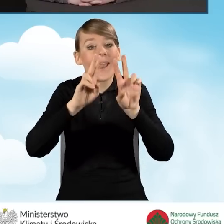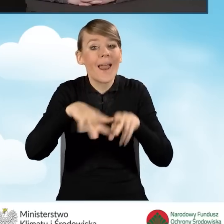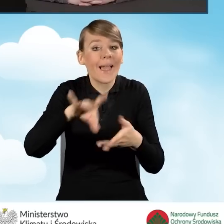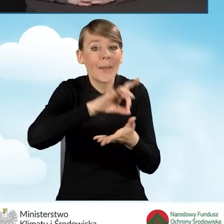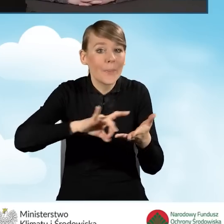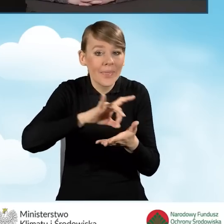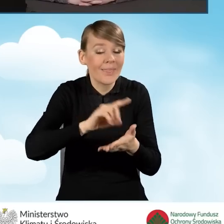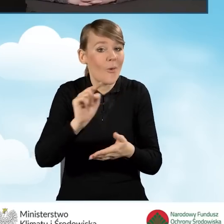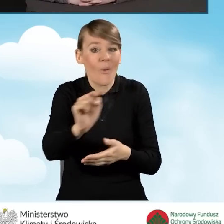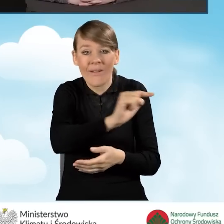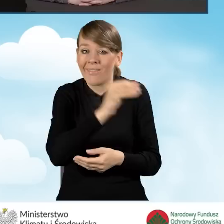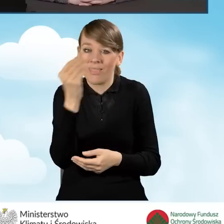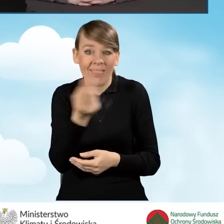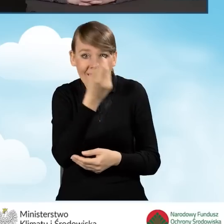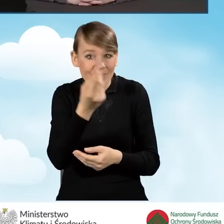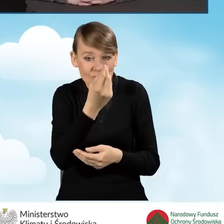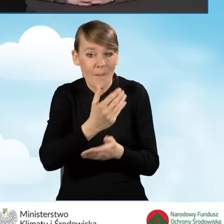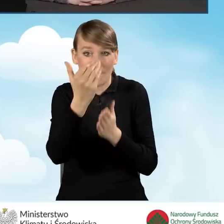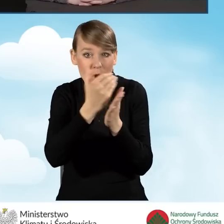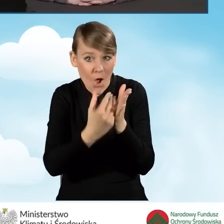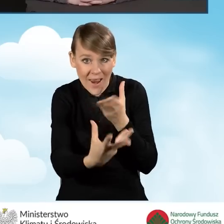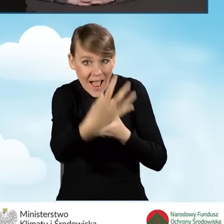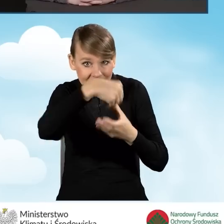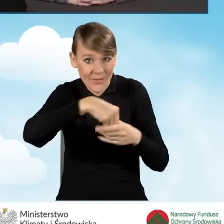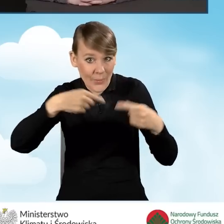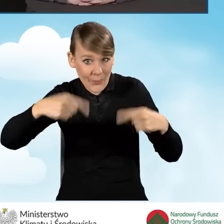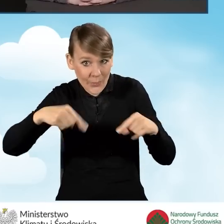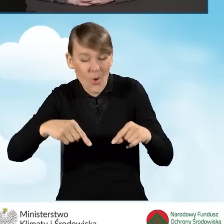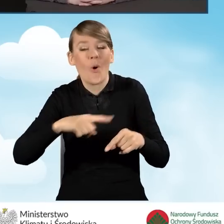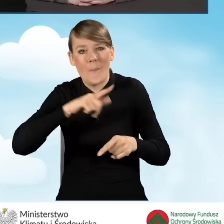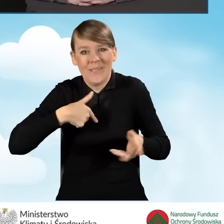które jeszcze do tego programu nie przystąpiły, bo na pewno będzie taka możliwość.